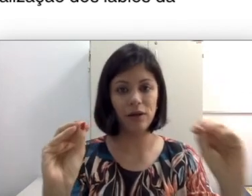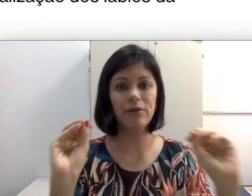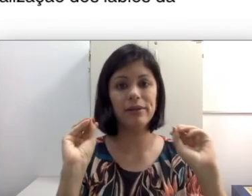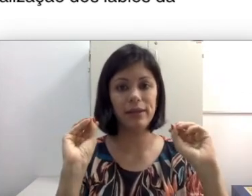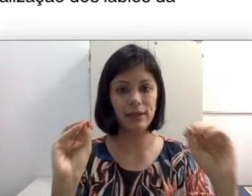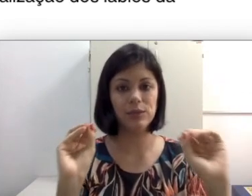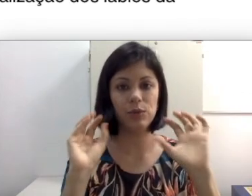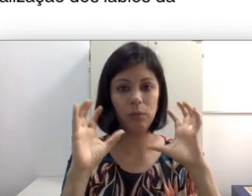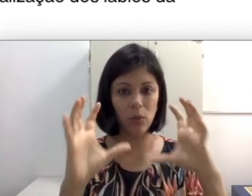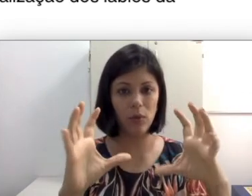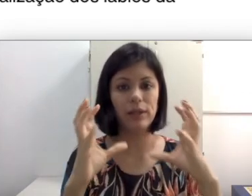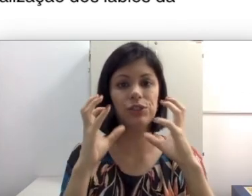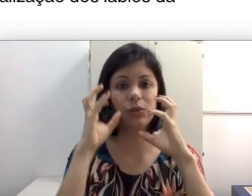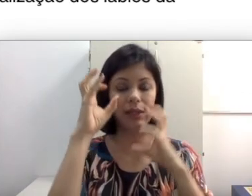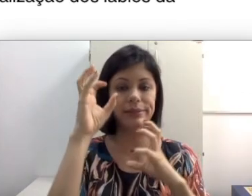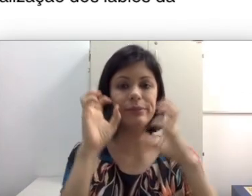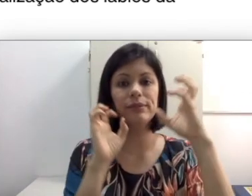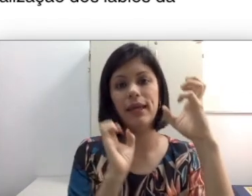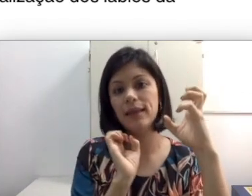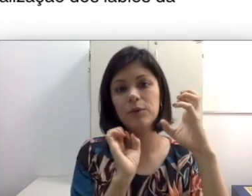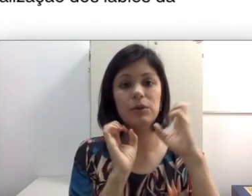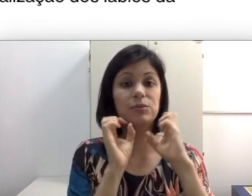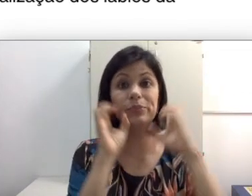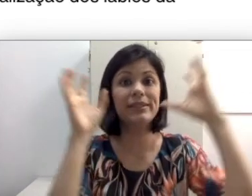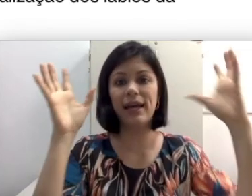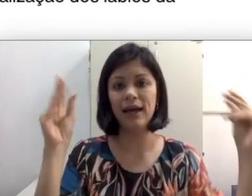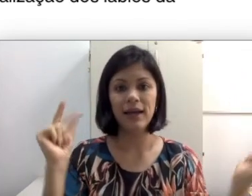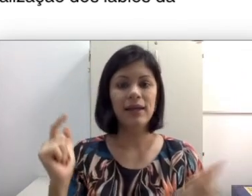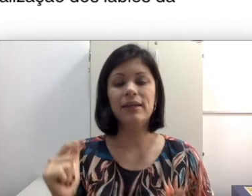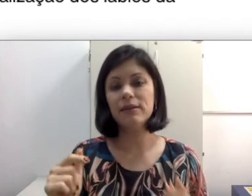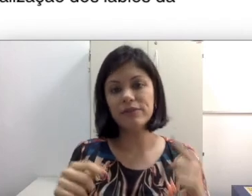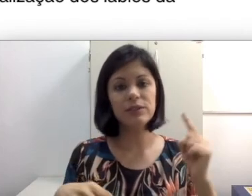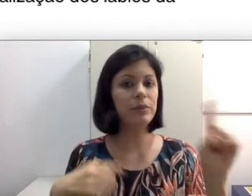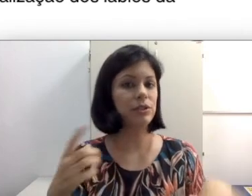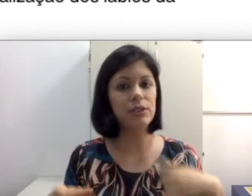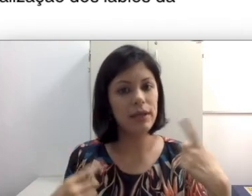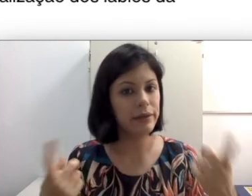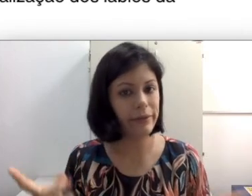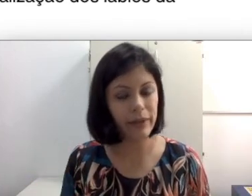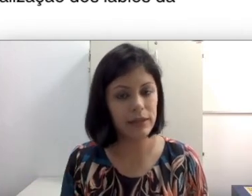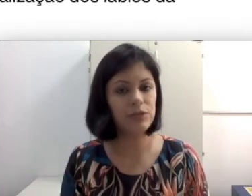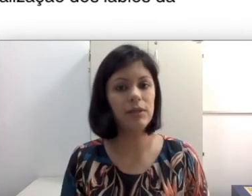já estou fazendo muito esforço para identificar o que está falando na sua boca, não pode